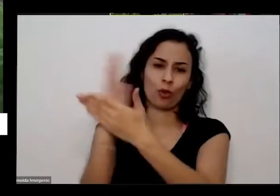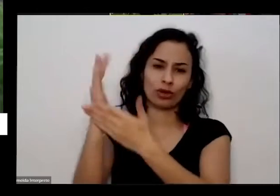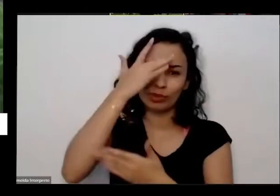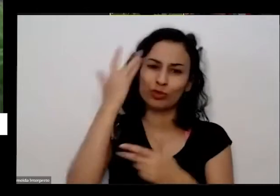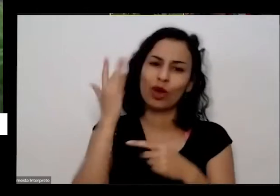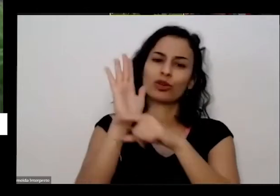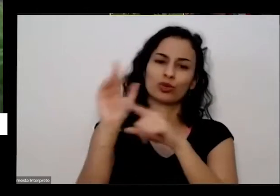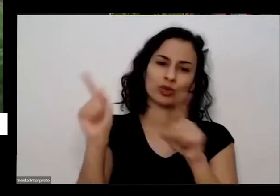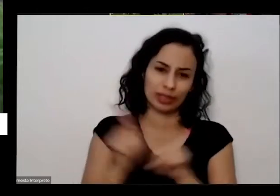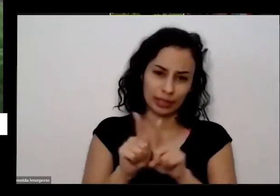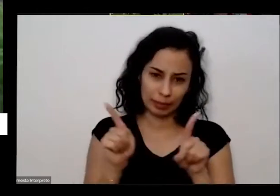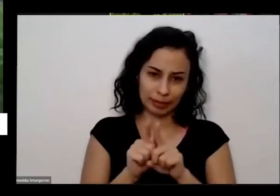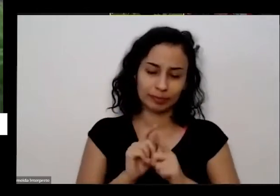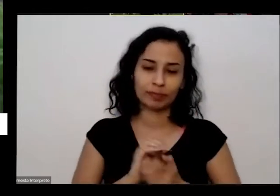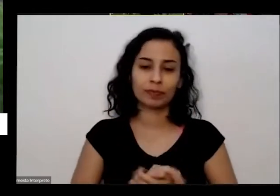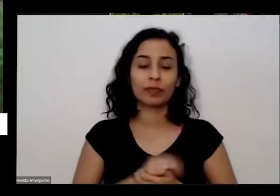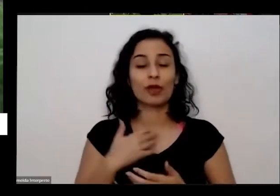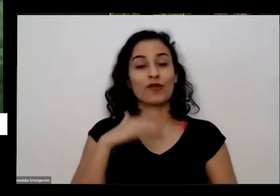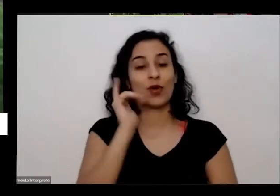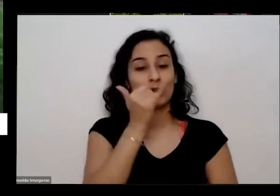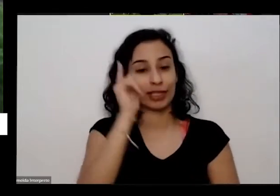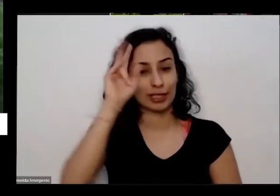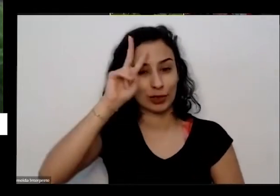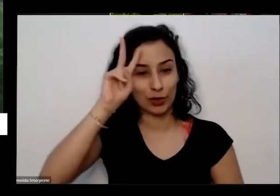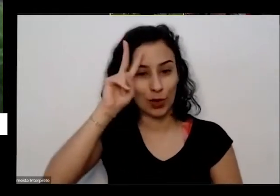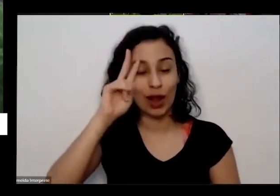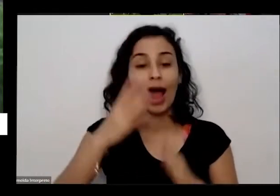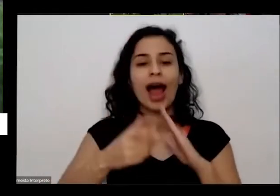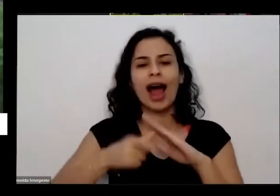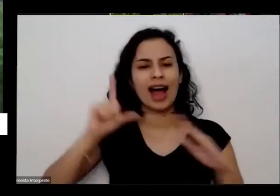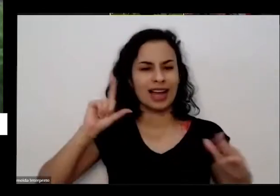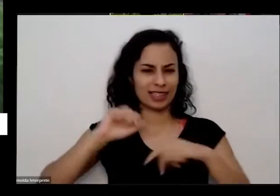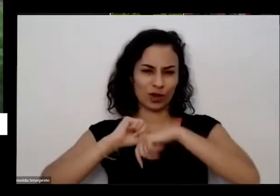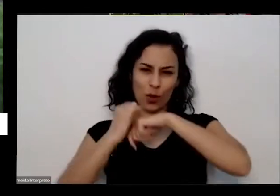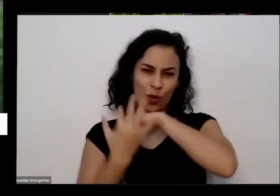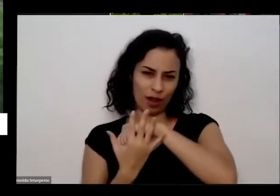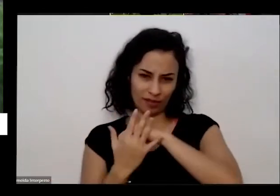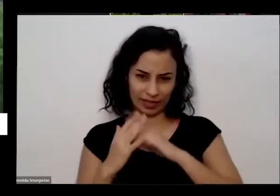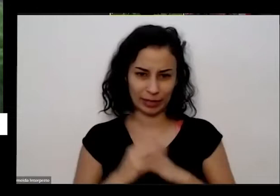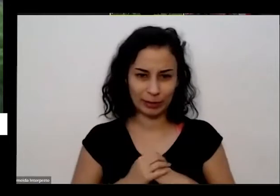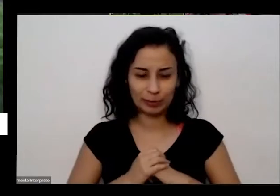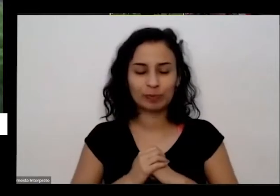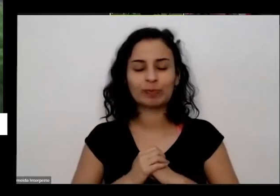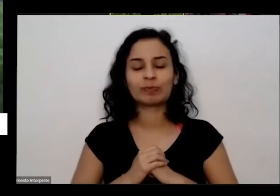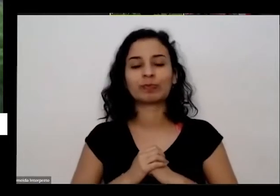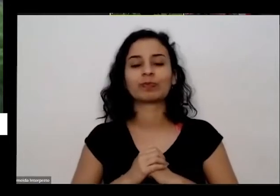história aqui bem rapidinho que já aconteceu antes da com de minha mesmo eu dou muitas sempre de